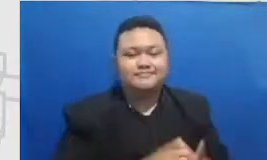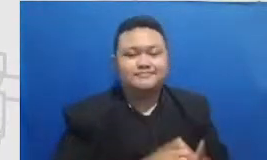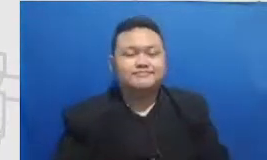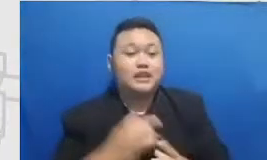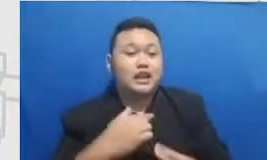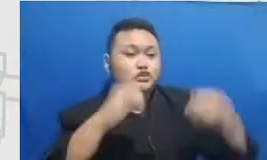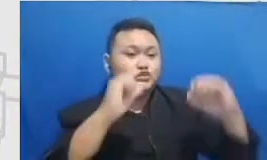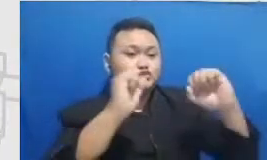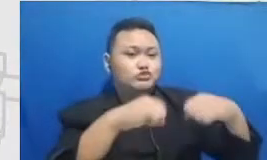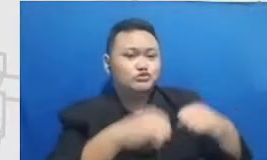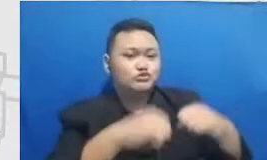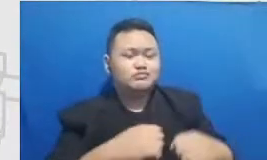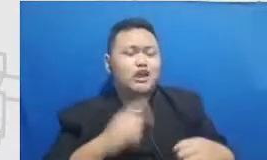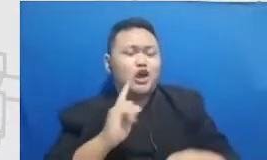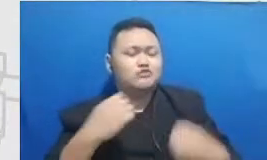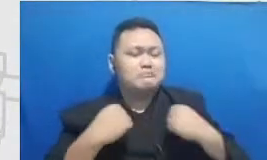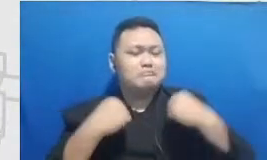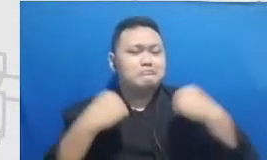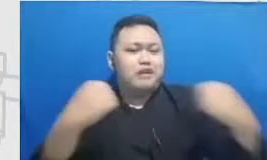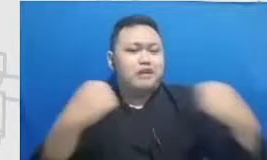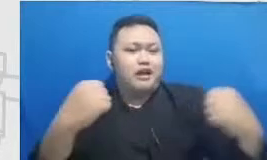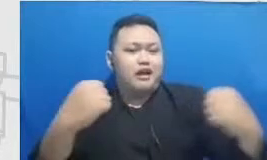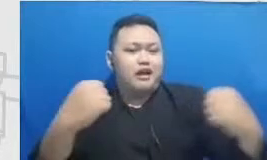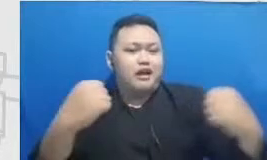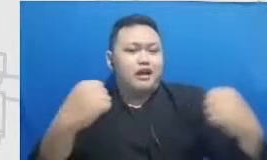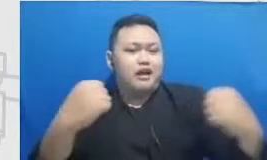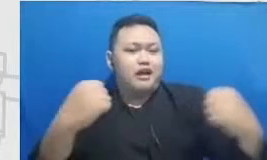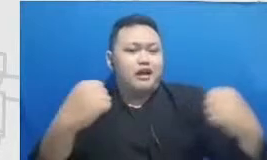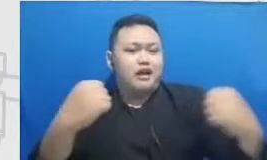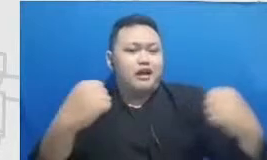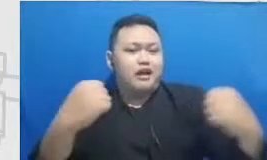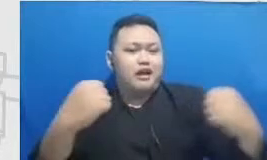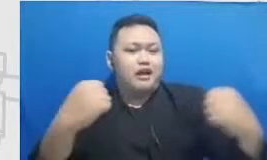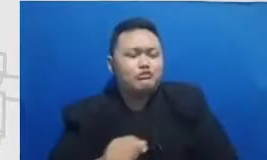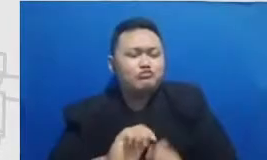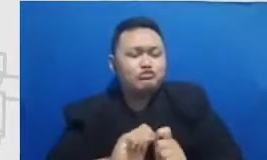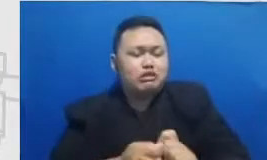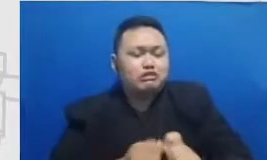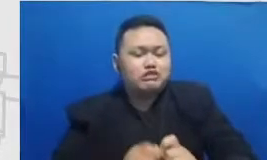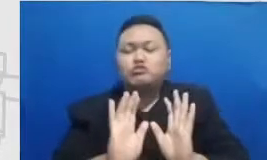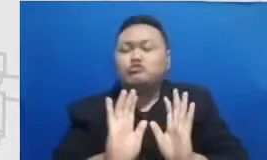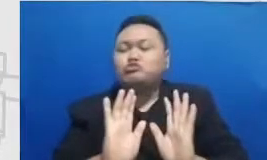bermimpi Jadi guru-guru bukan hanya berani ngetes memberikan soal-soal yang menantang gitu harus